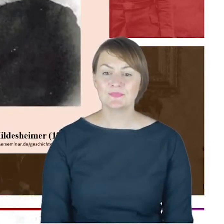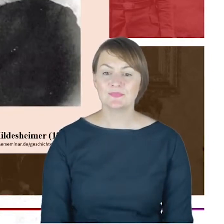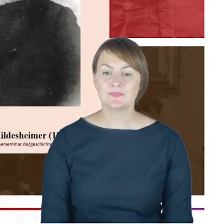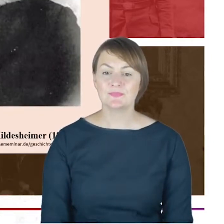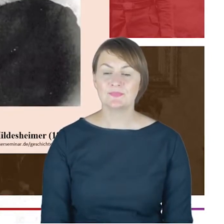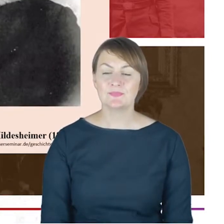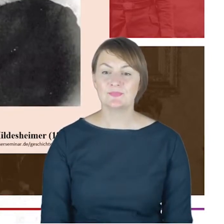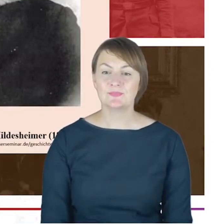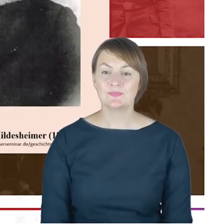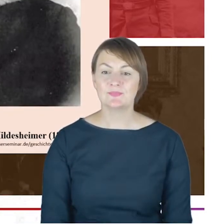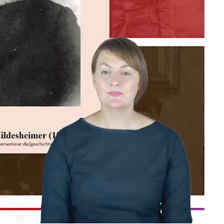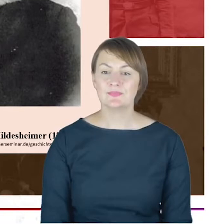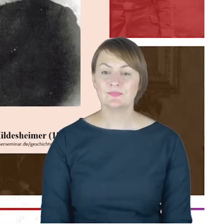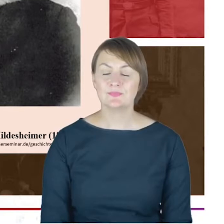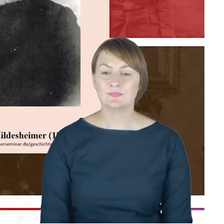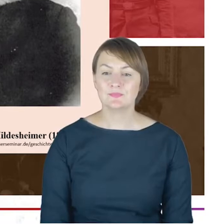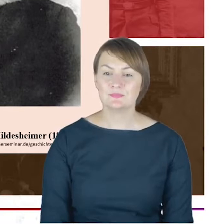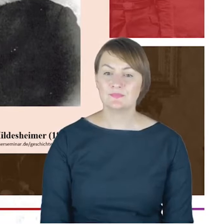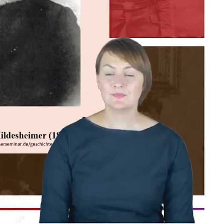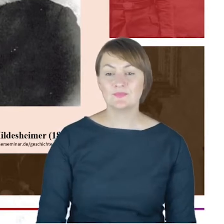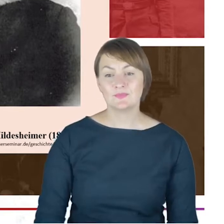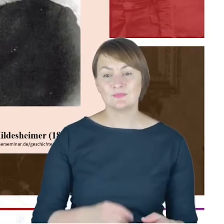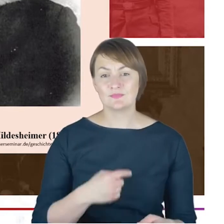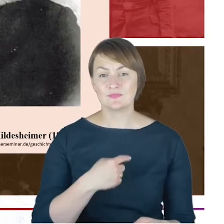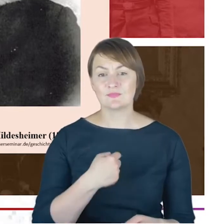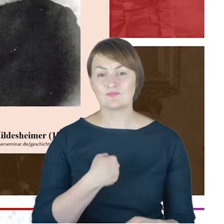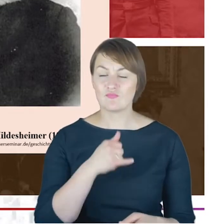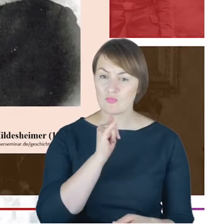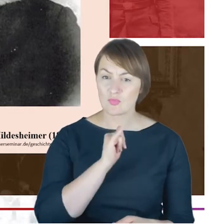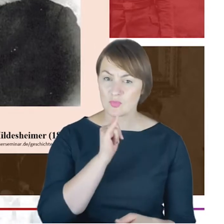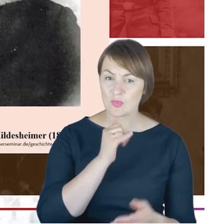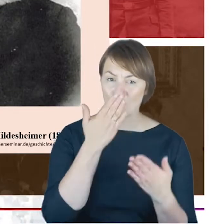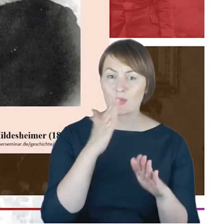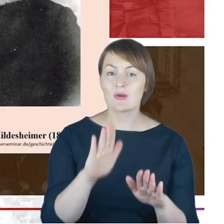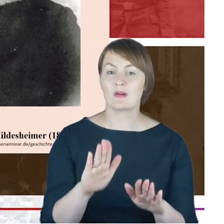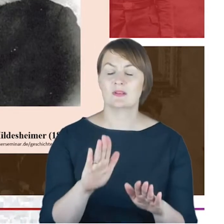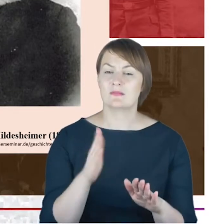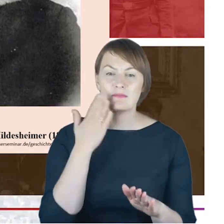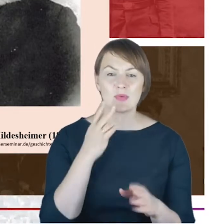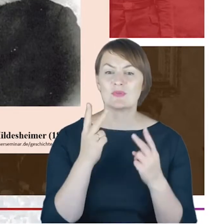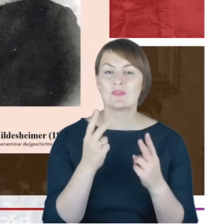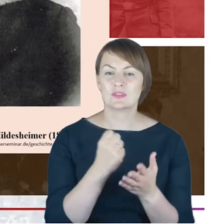próba czy wskazanie Państwu na bardzo ważny element, który od razu nam wyjaśni,